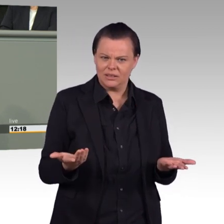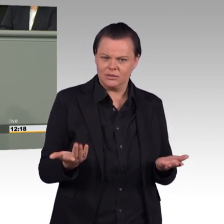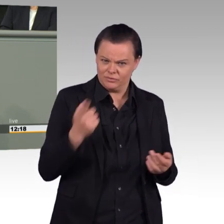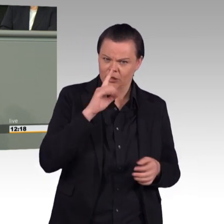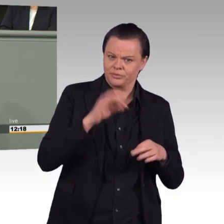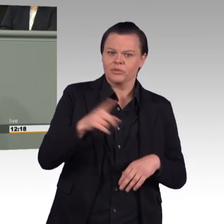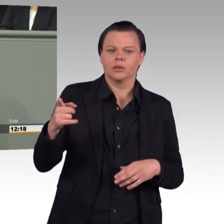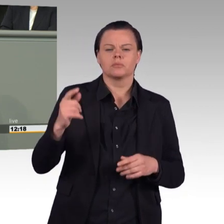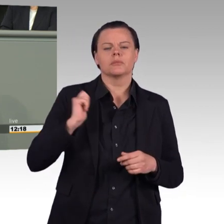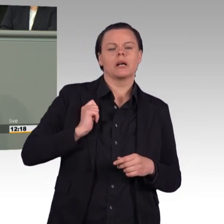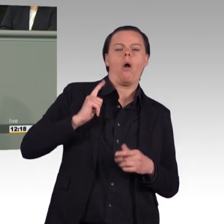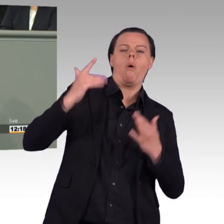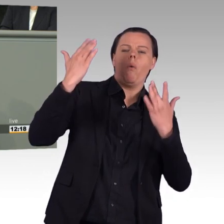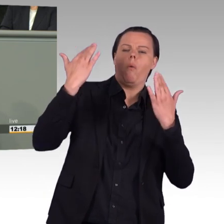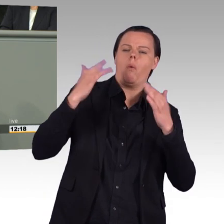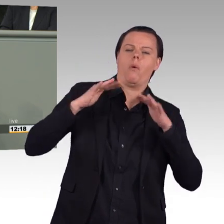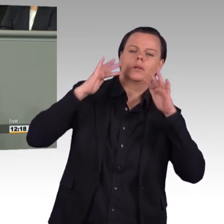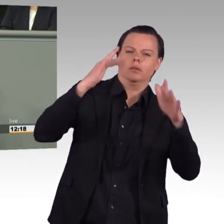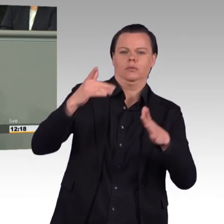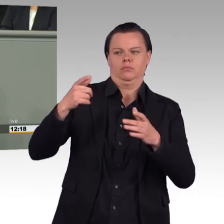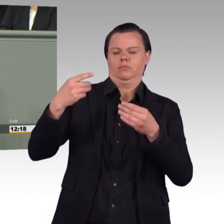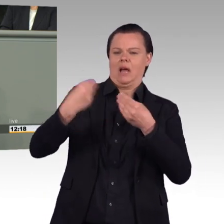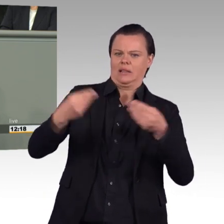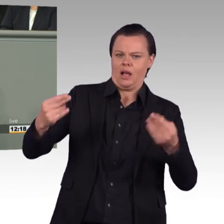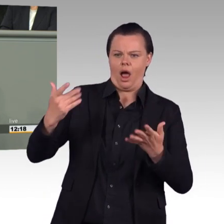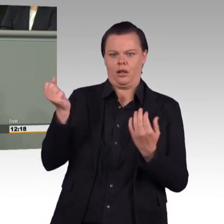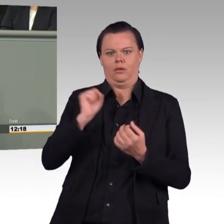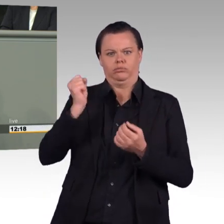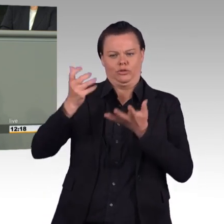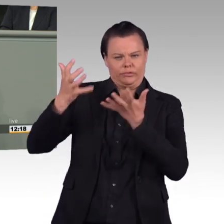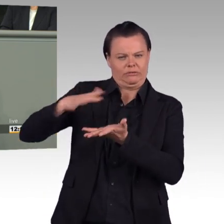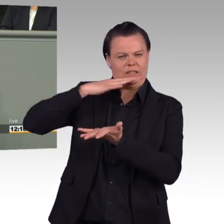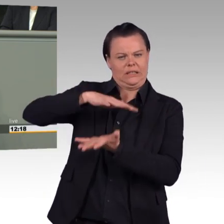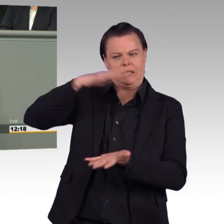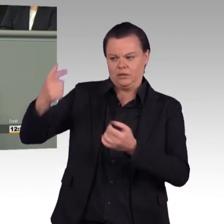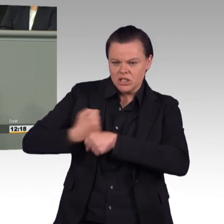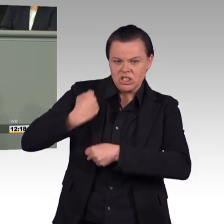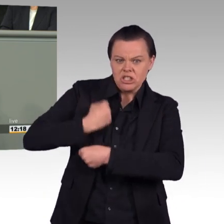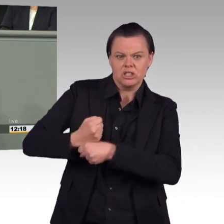Ihr Gesetzentwurf, Frau Ministerin, geht in die richtige Richtung. Er enthält auch mehrere sinnvolle Maßnahmen. Damit wird aber noch nicht genug getan,